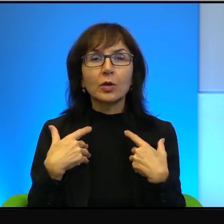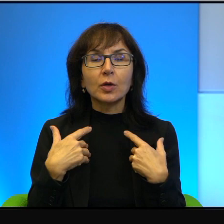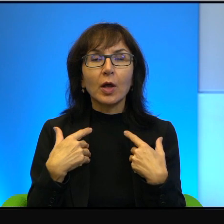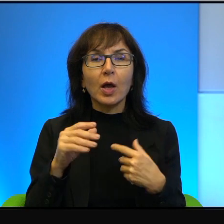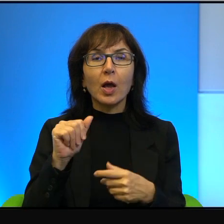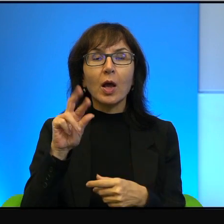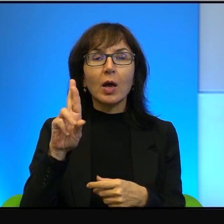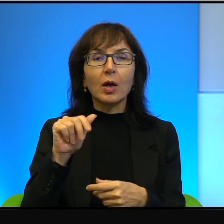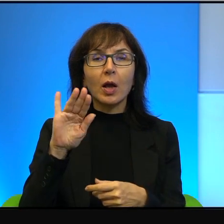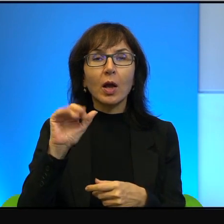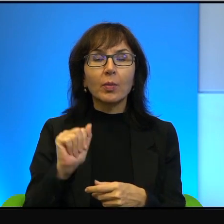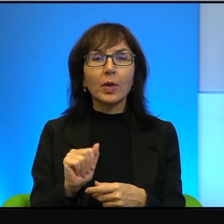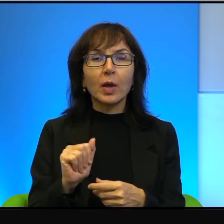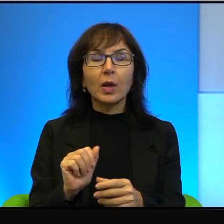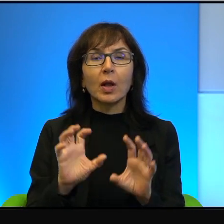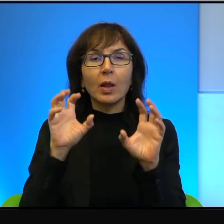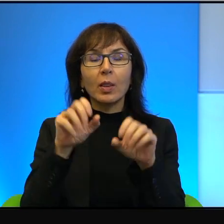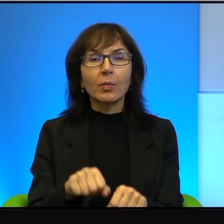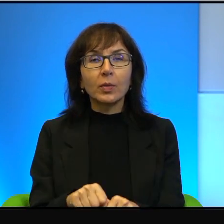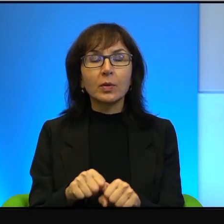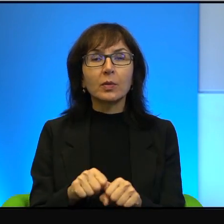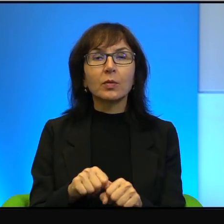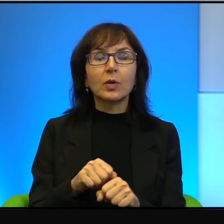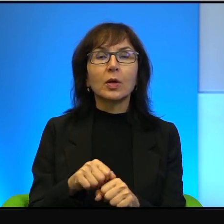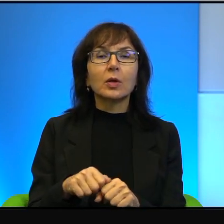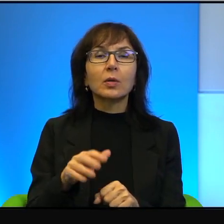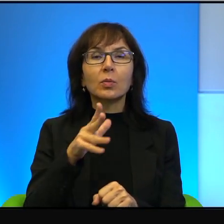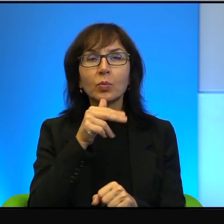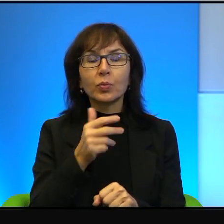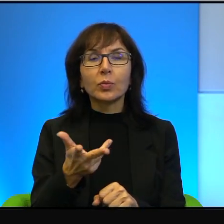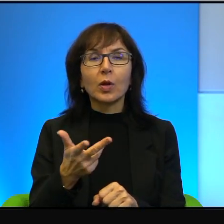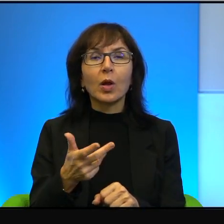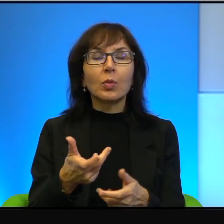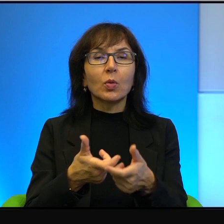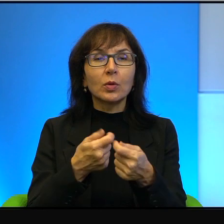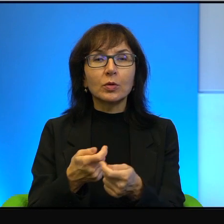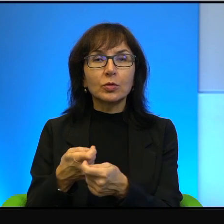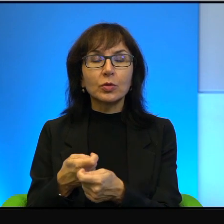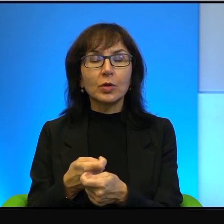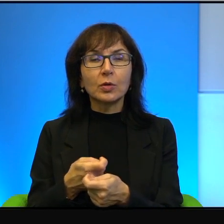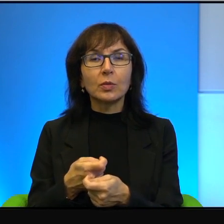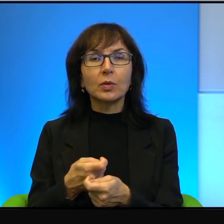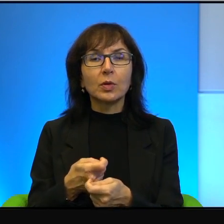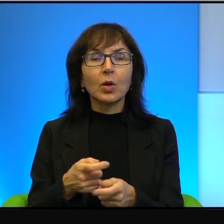to on po prostu brał karabin i strzelał, tak? Ale uważał, że trzeba się z nimi